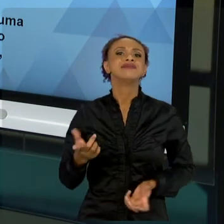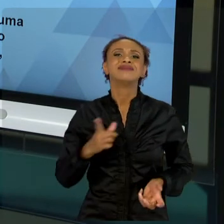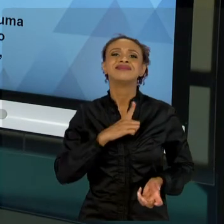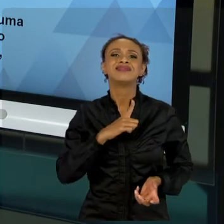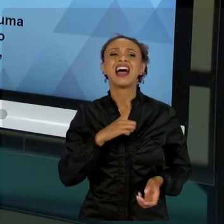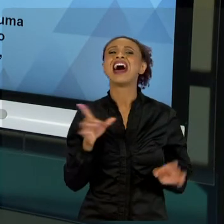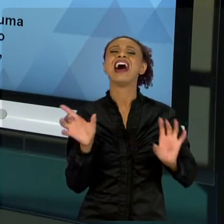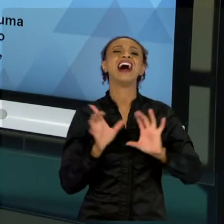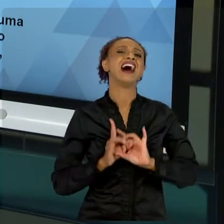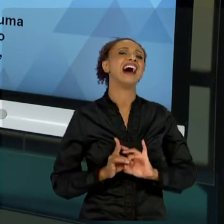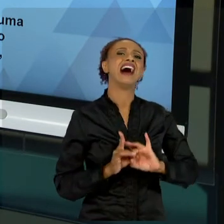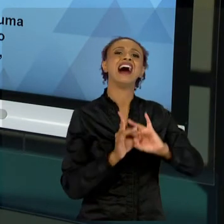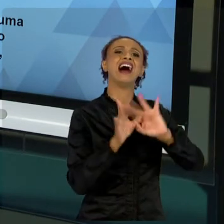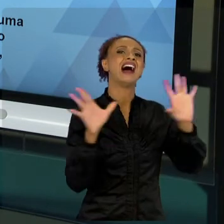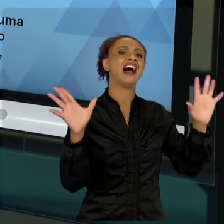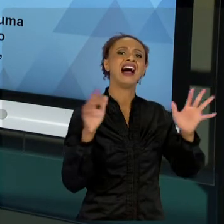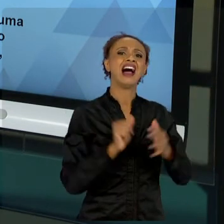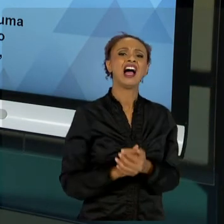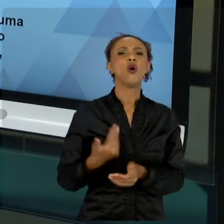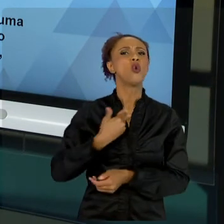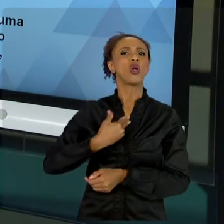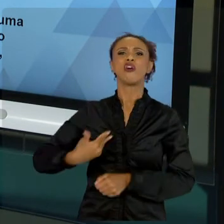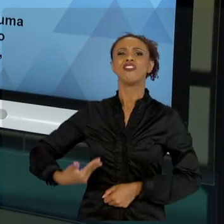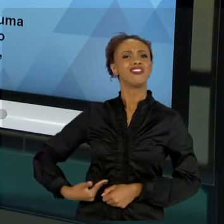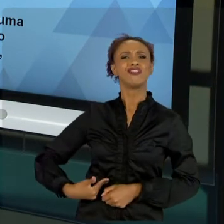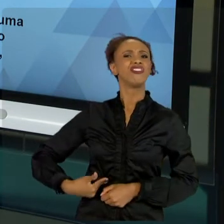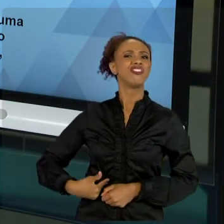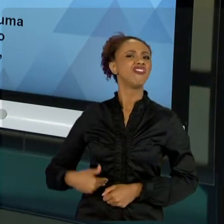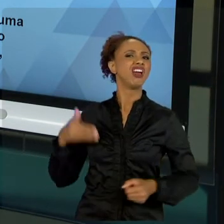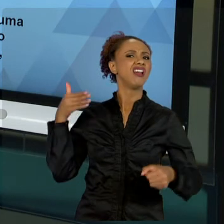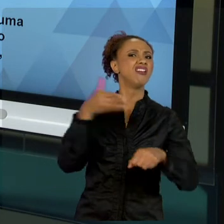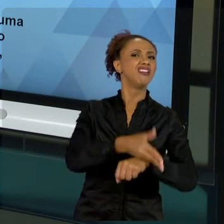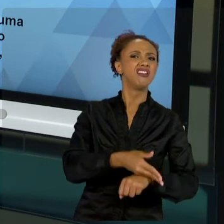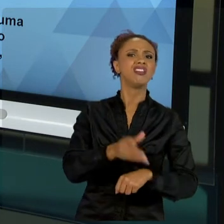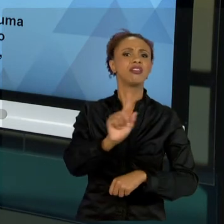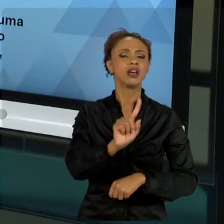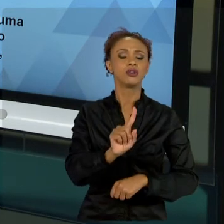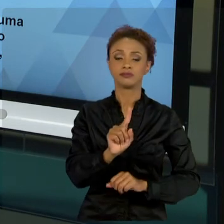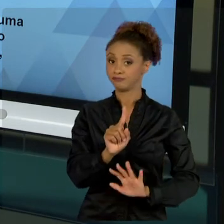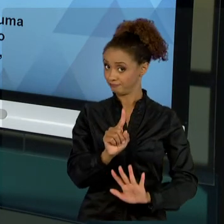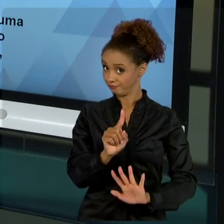ESTADO, SE VOCÊ PELO MENOS ANALISAR